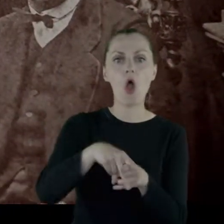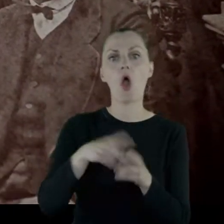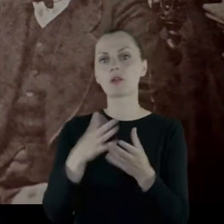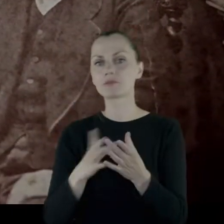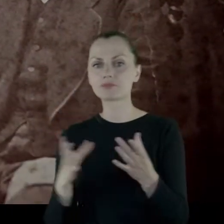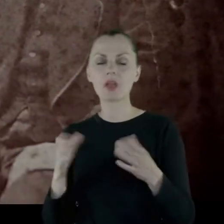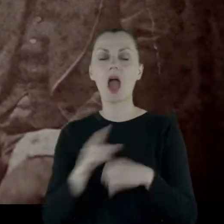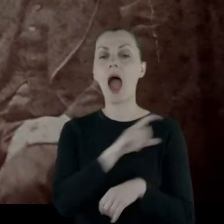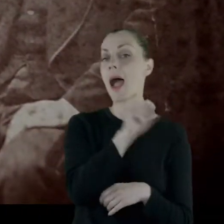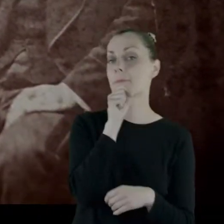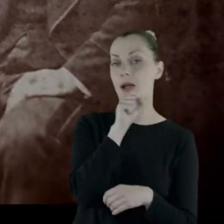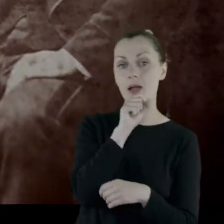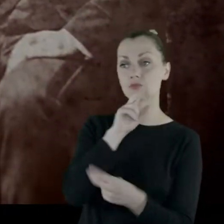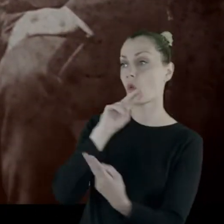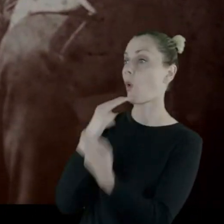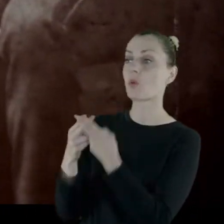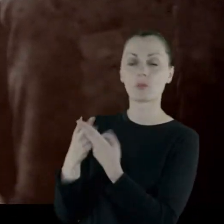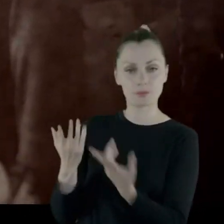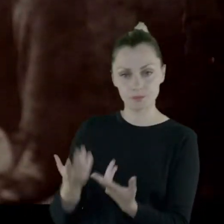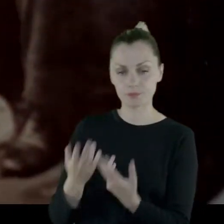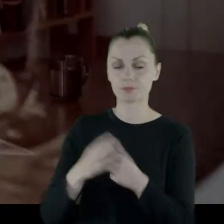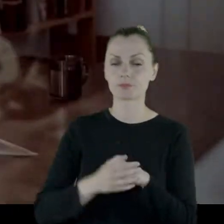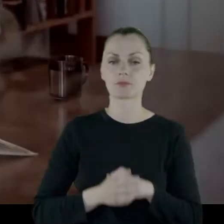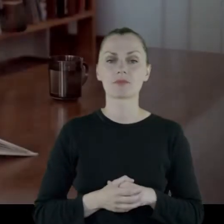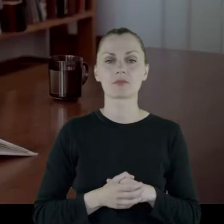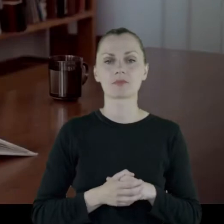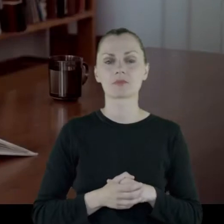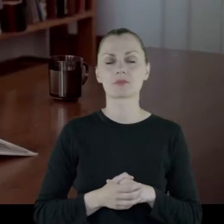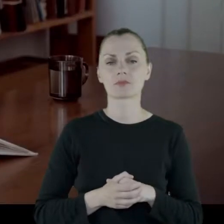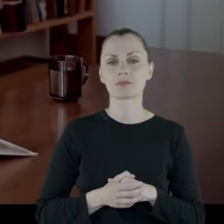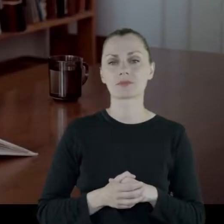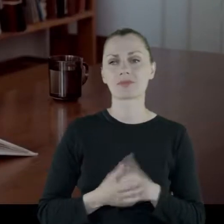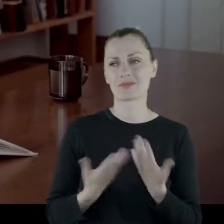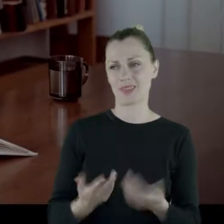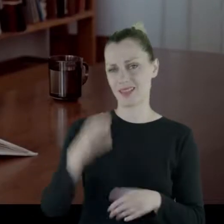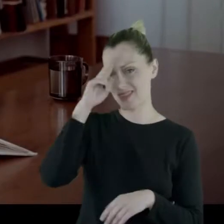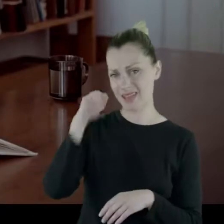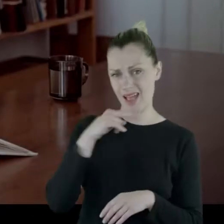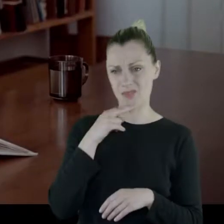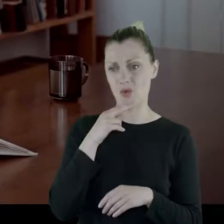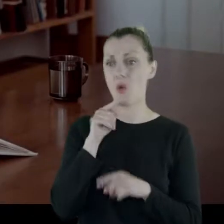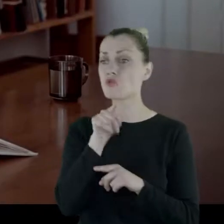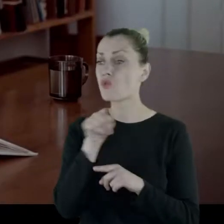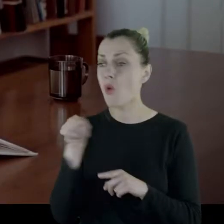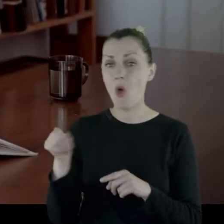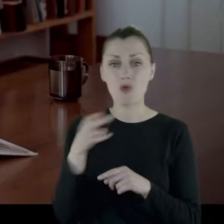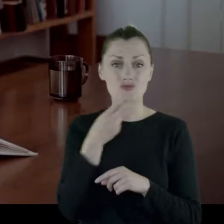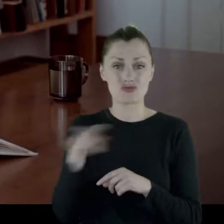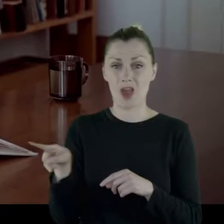A na to babcia odpowiedziała mu tak: Ale tato, to jest rzecz przelotna.